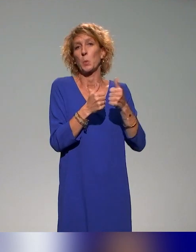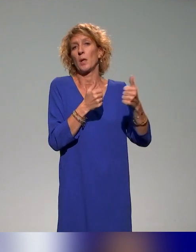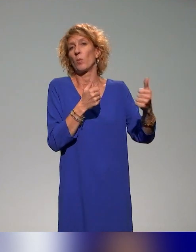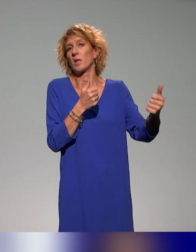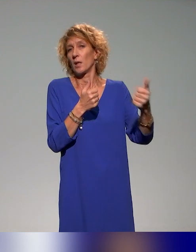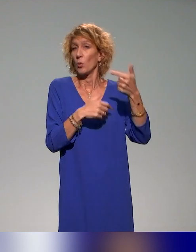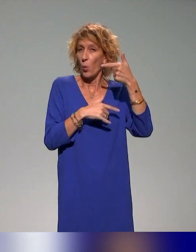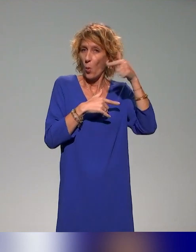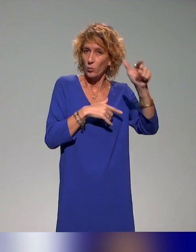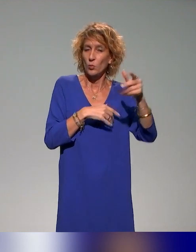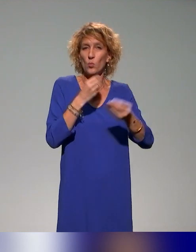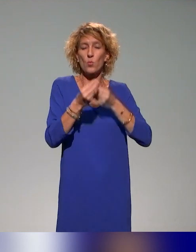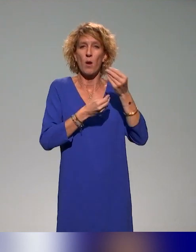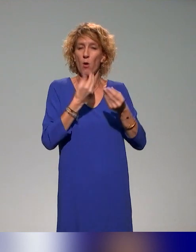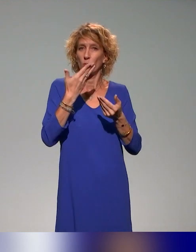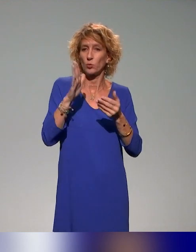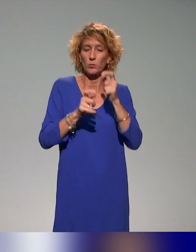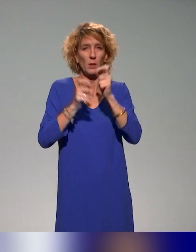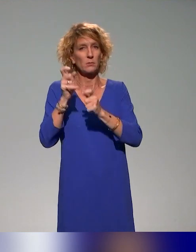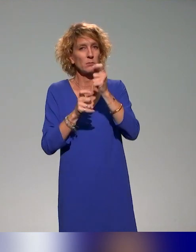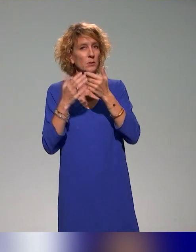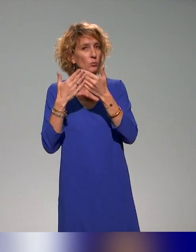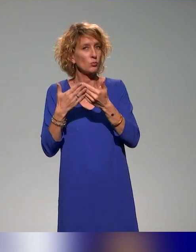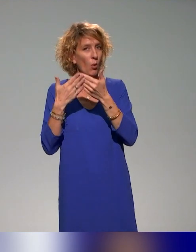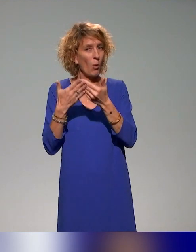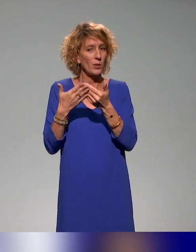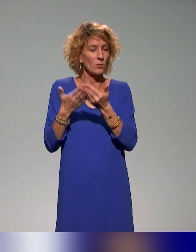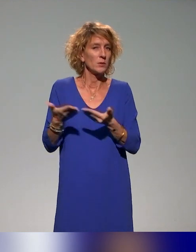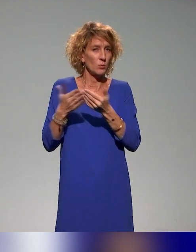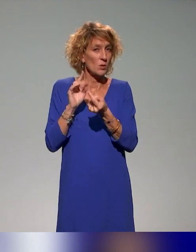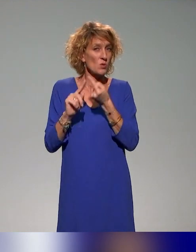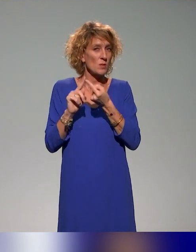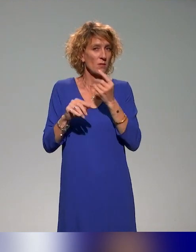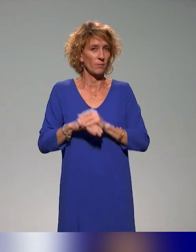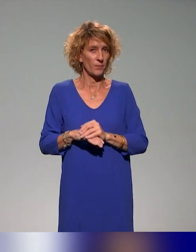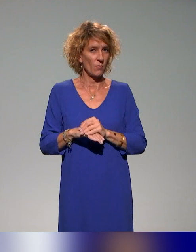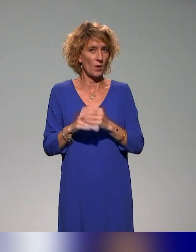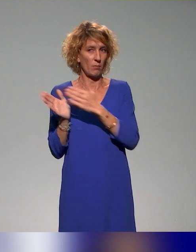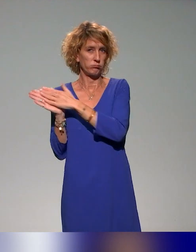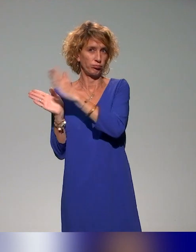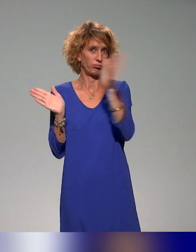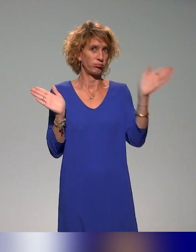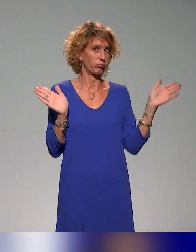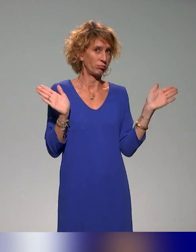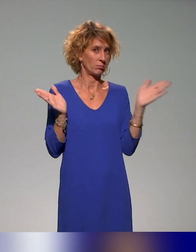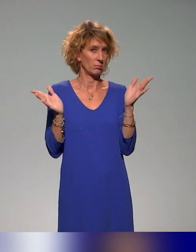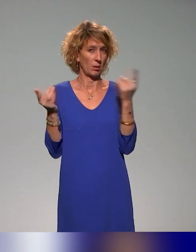et d'autres étudiants qui auraient des spécificités. On s'adresse vraiment à une grande diversité de publics.